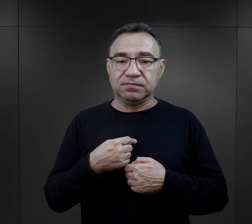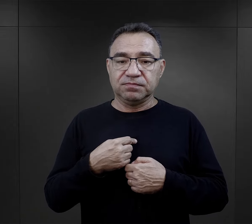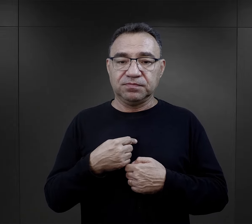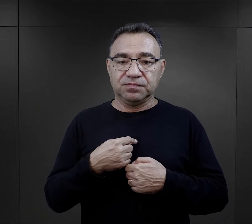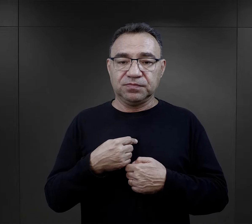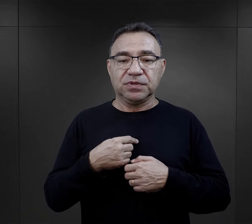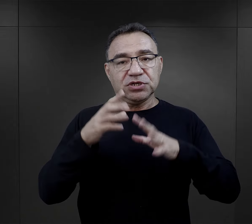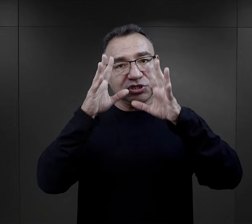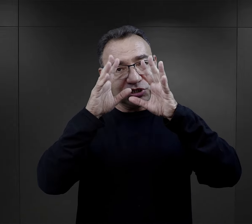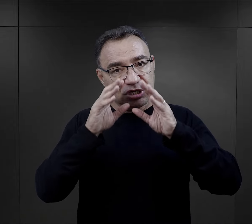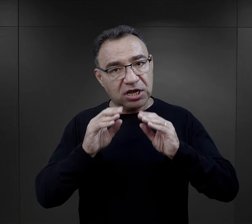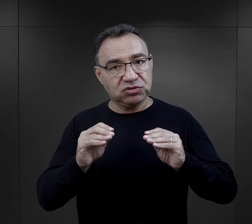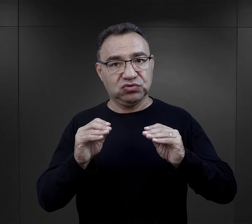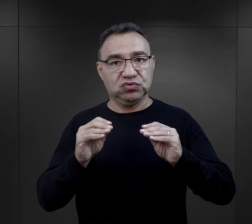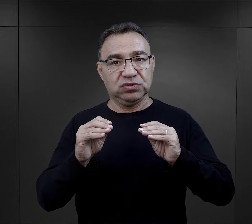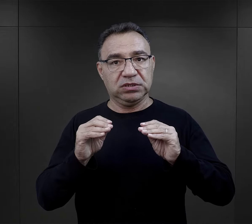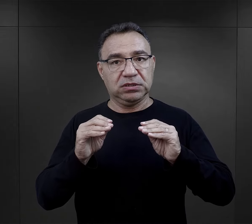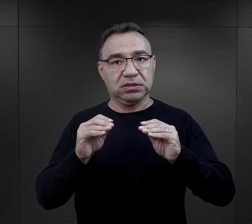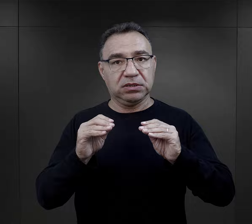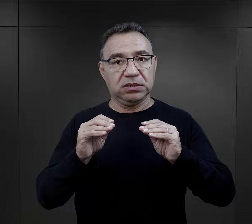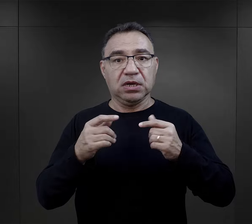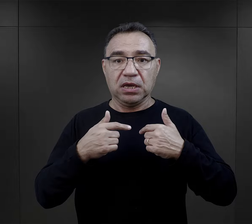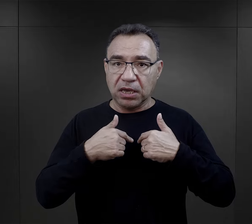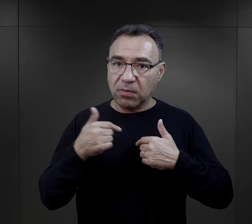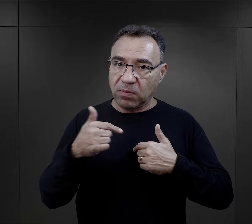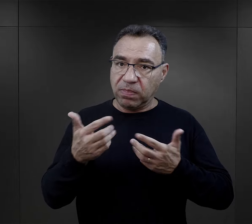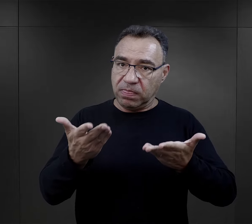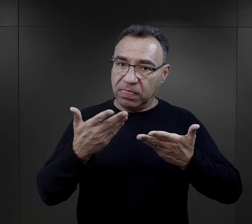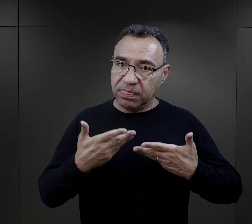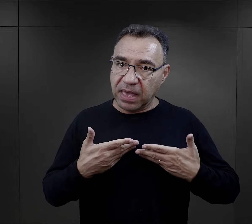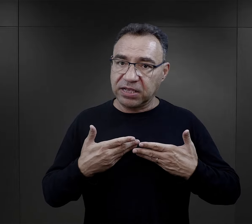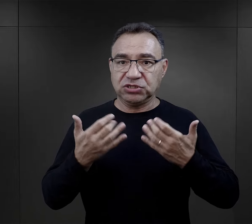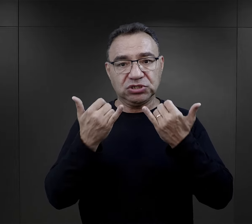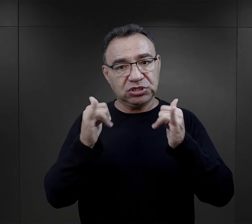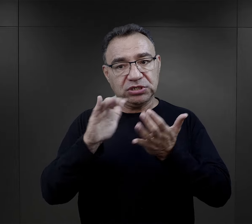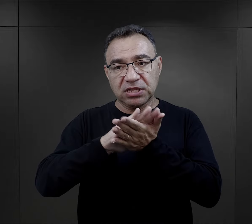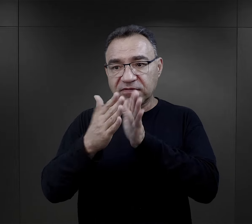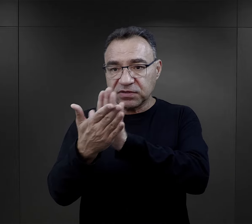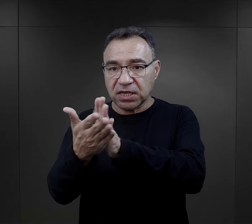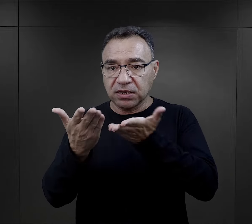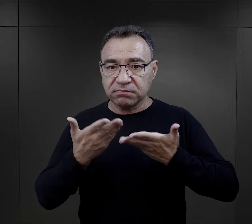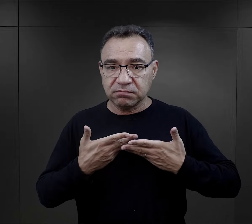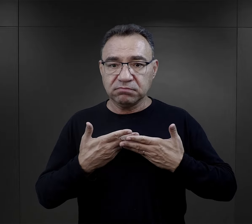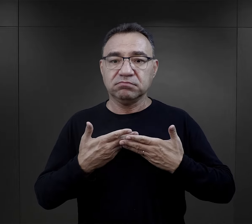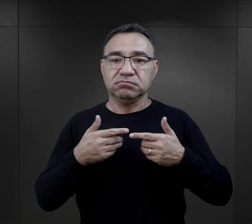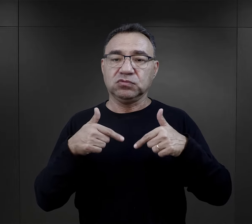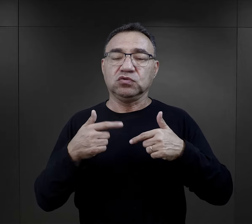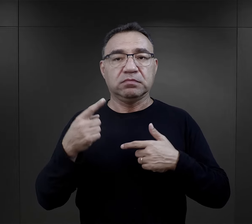i ten szacunek, który ja powinienem mieć do innych, inni do mnie,